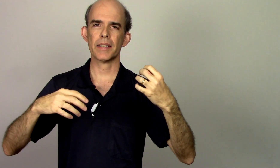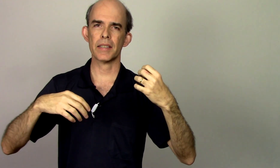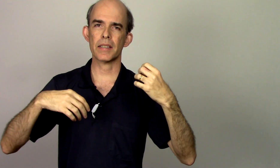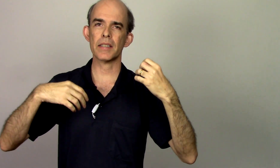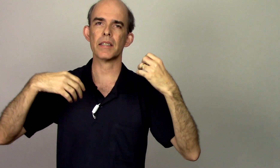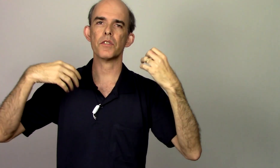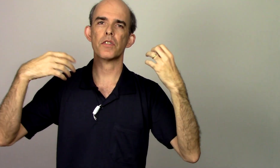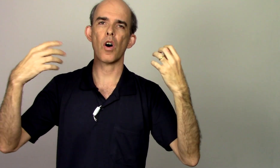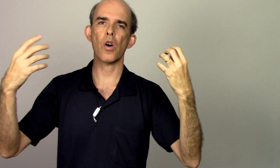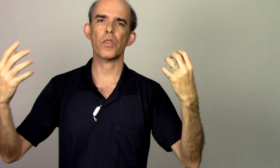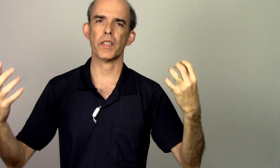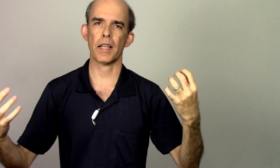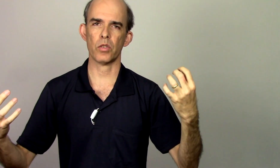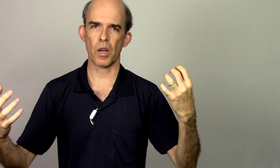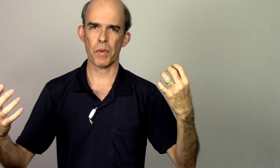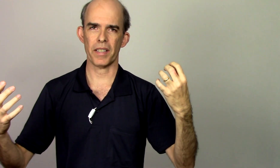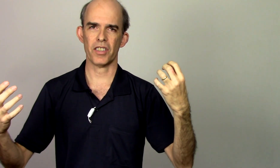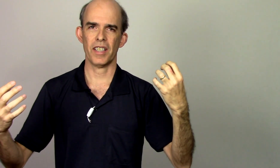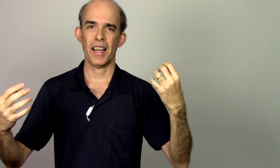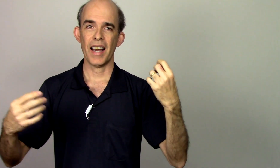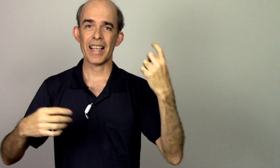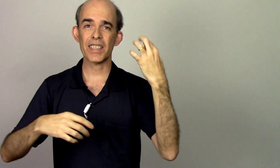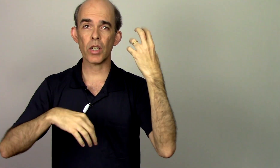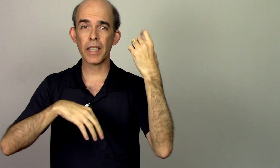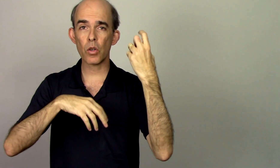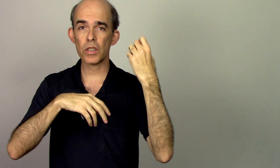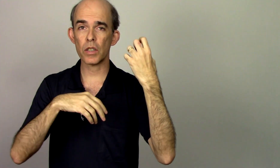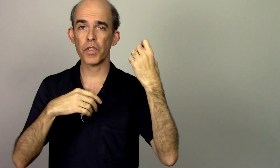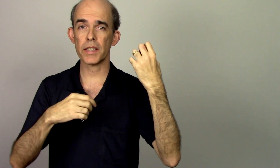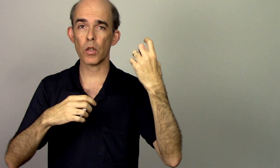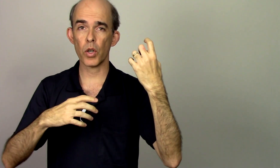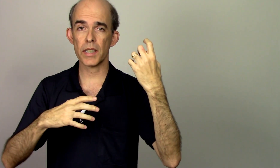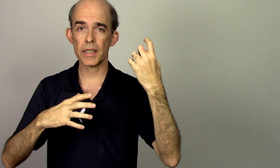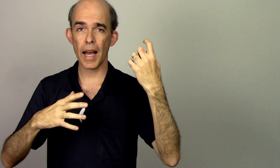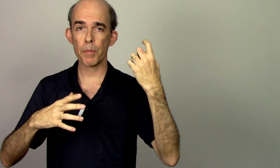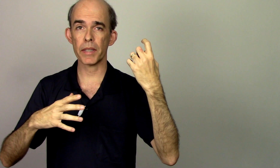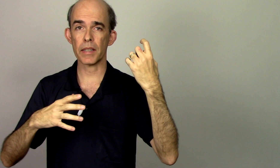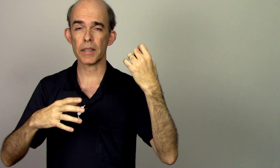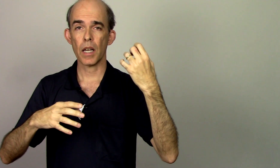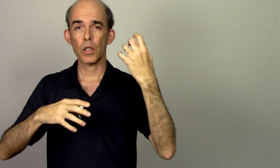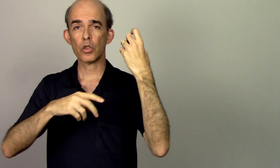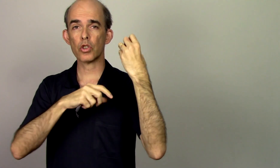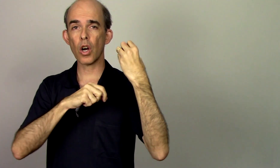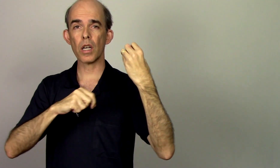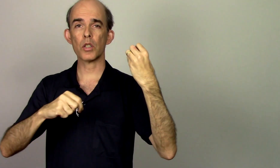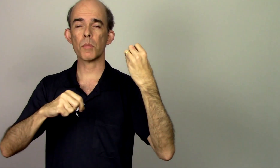se desenvolve naturalmente as vezes eu até consigo fazer coisas rápidas só de